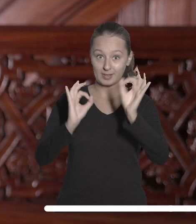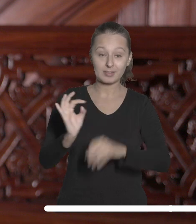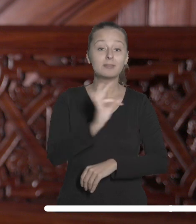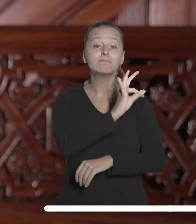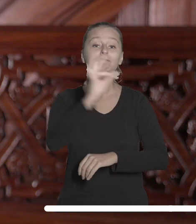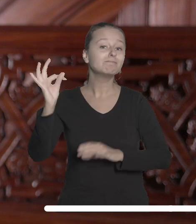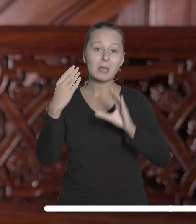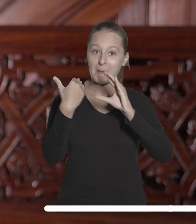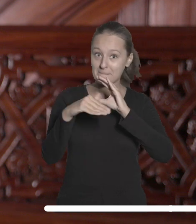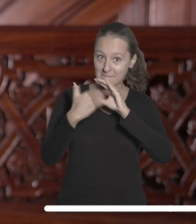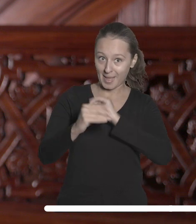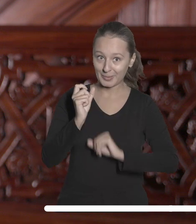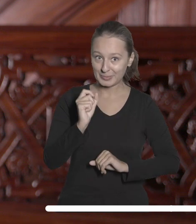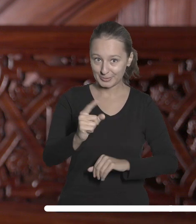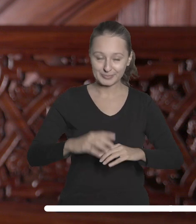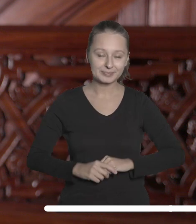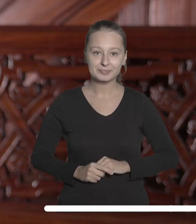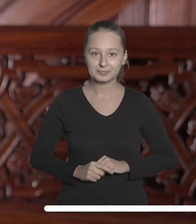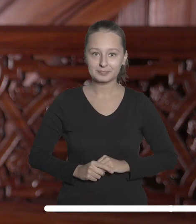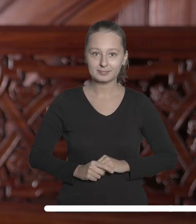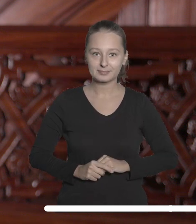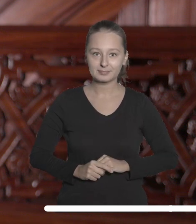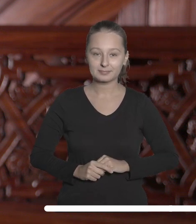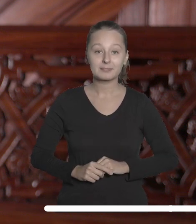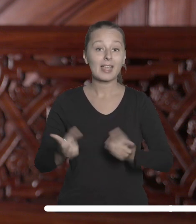znajdziecie w swoich uniwersyteckich skrzynkach mailowych.